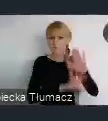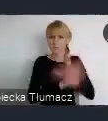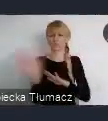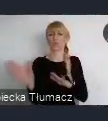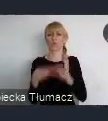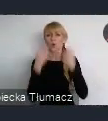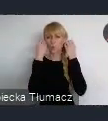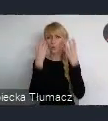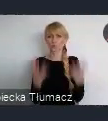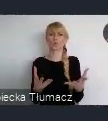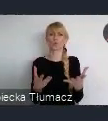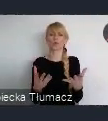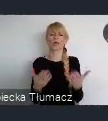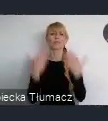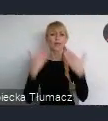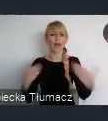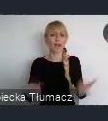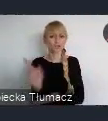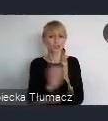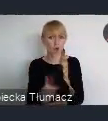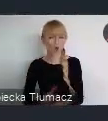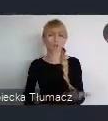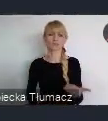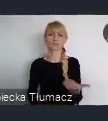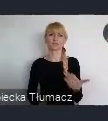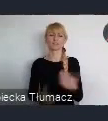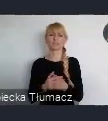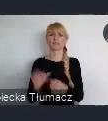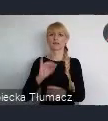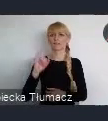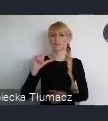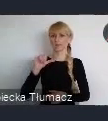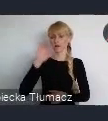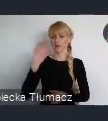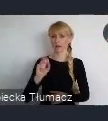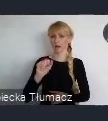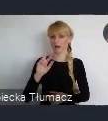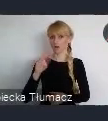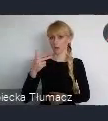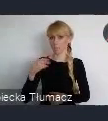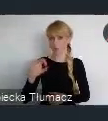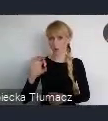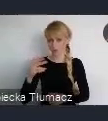Choćby Teatr Śląski, choćby Filharmonia Śląska, choćby Narodowa Orkiestra Symfoniczna Polskiego Radia.